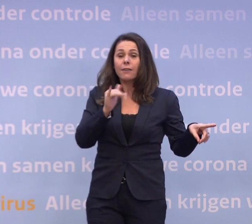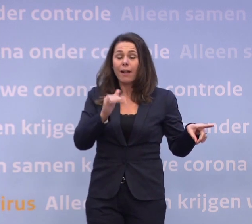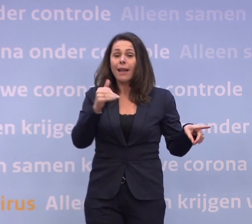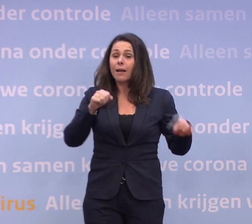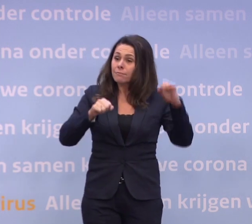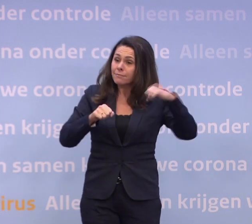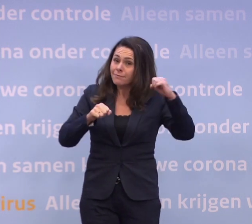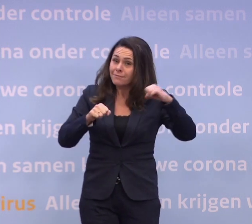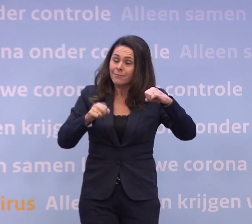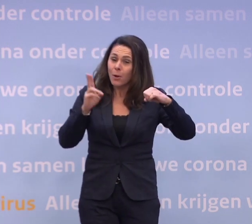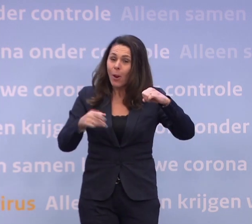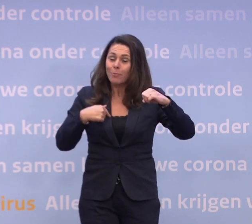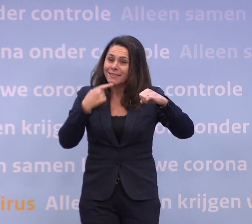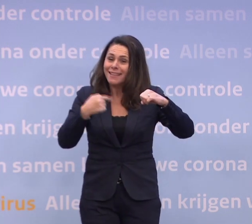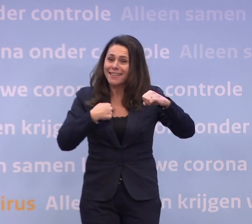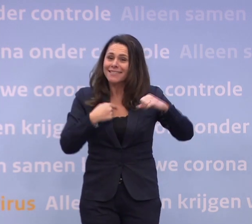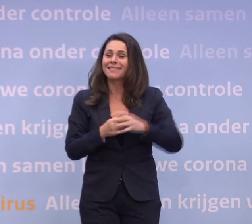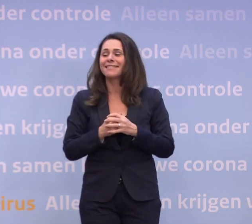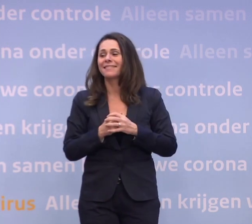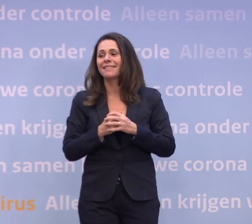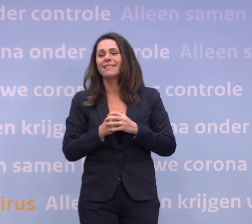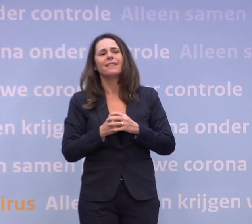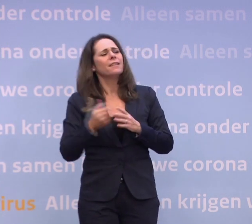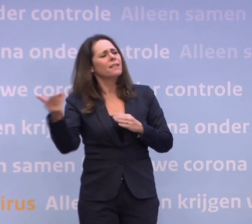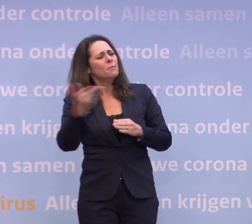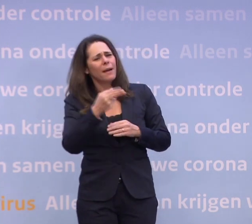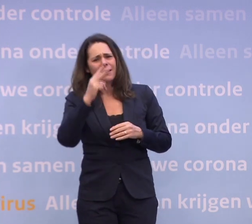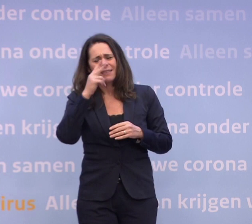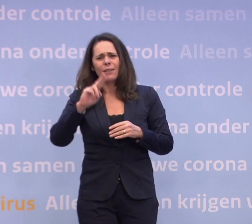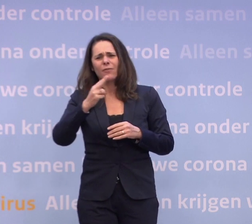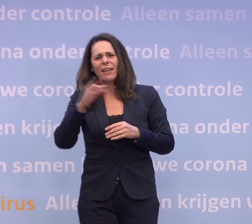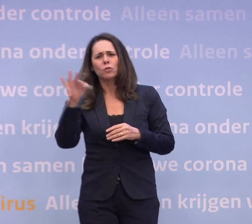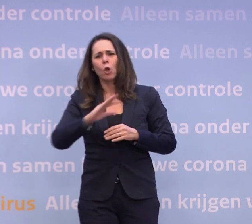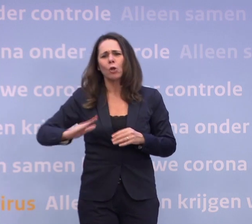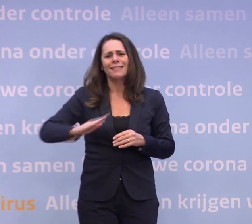Ik bevestig inderdaad dat dat niet het geval zal zijn. En we zien nu weer een stijging, dus dat half januari...